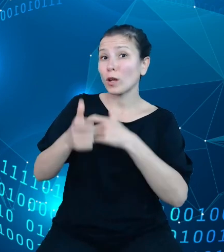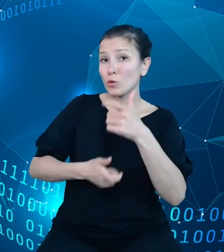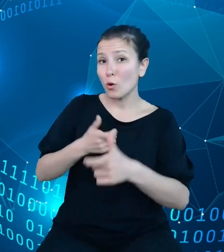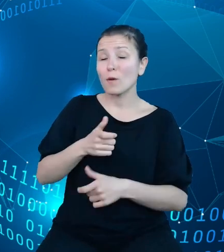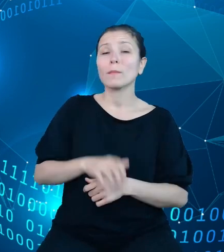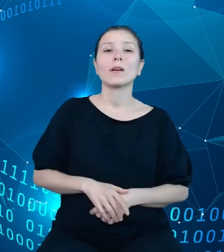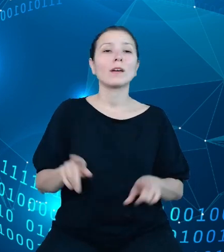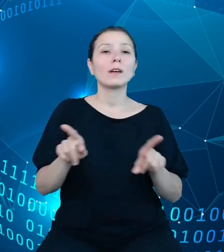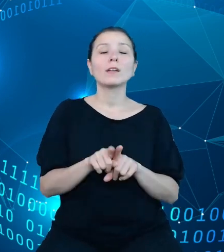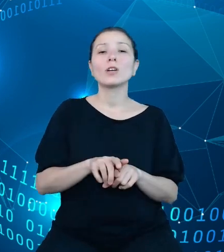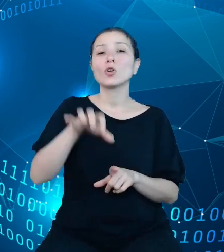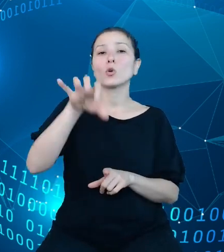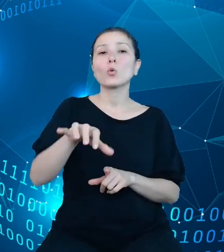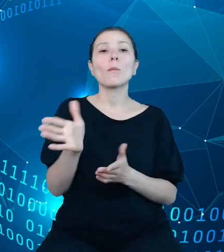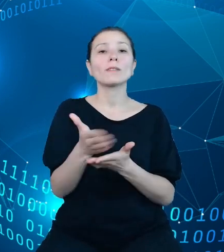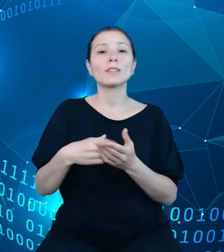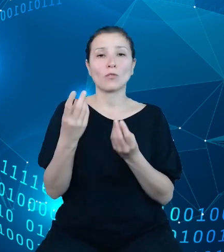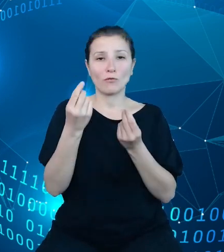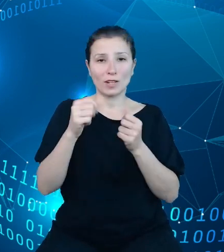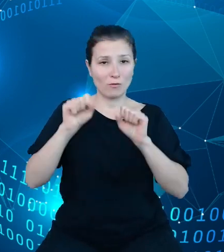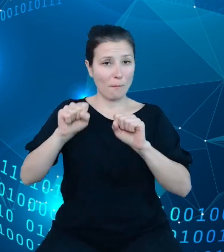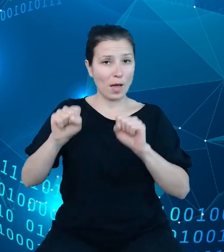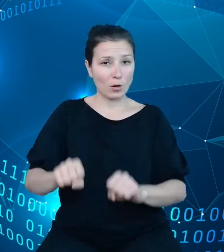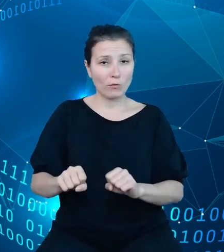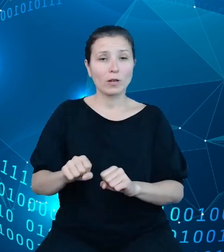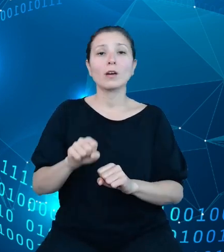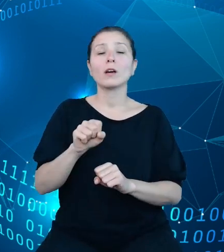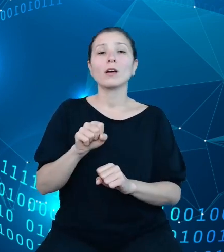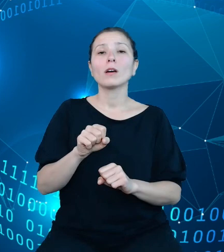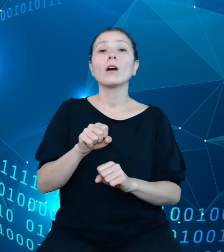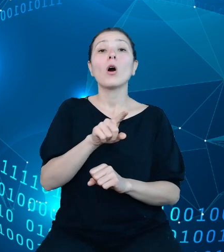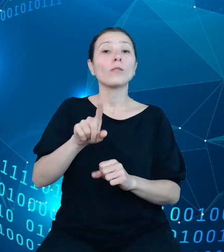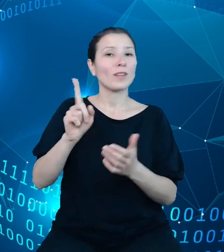obszaru sektora finansowo-bankowego, często analizująca dane pod kątem ratingów.